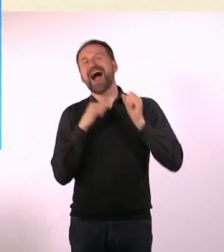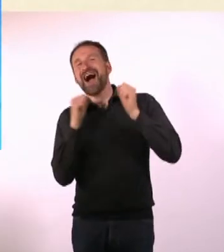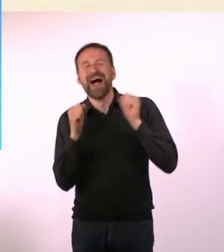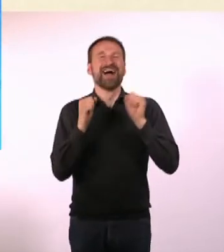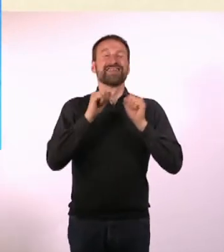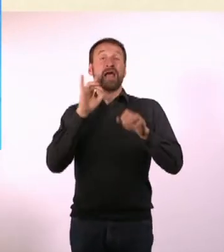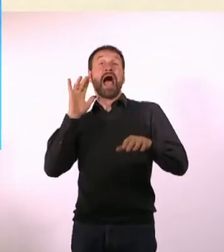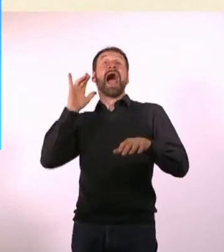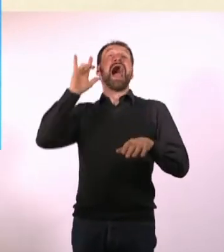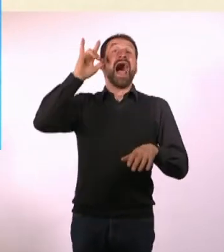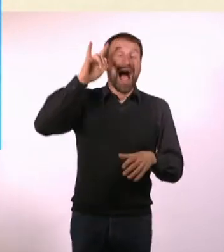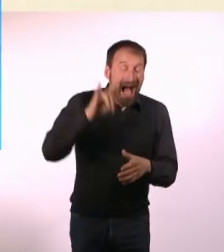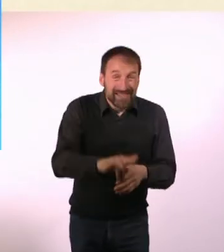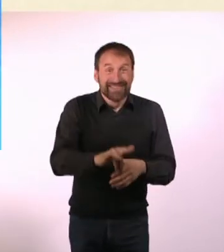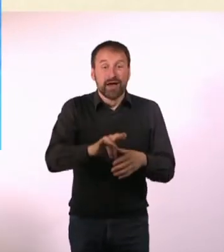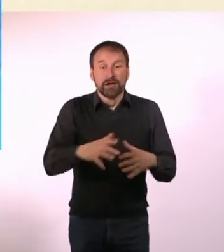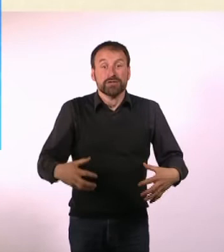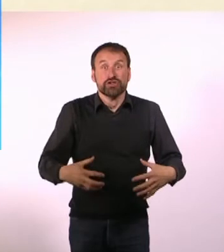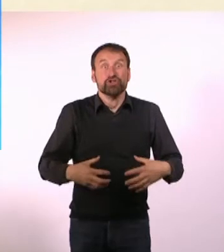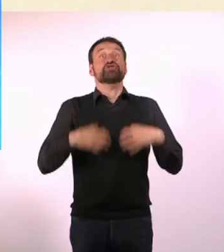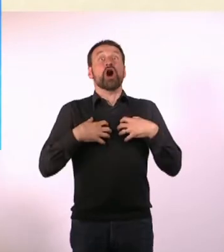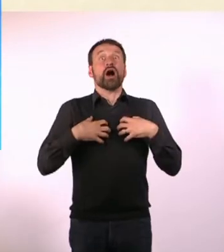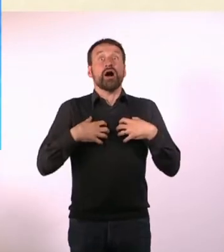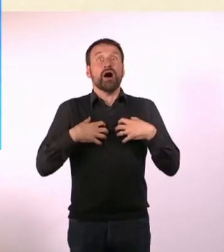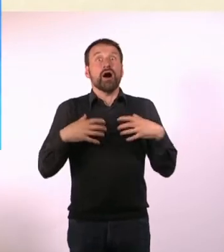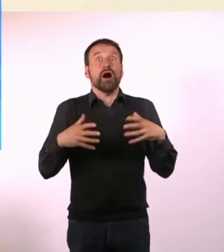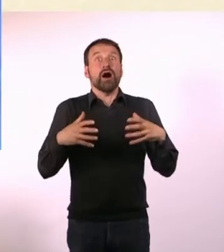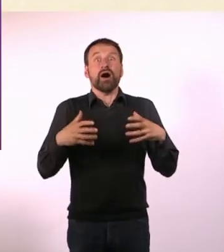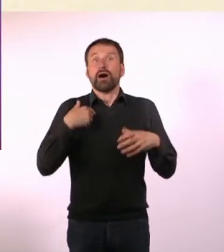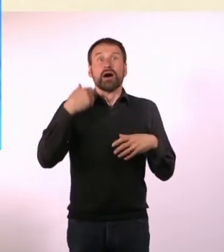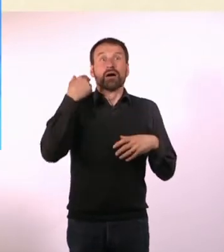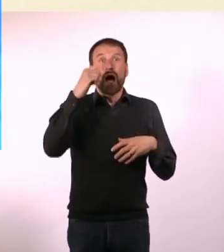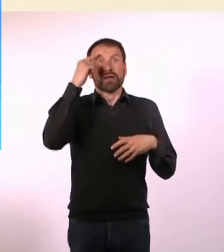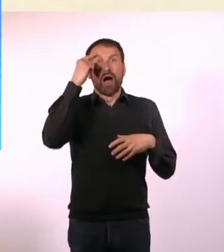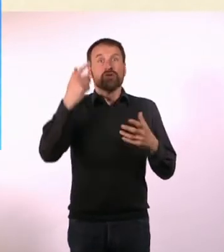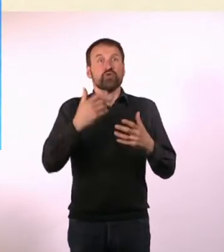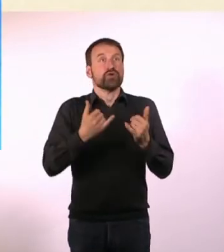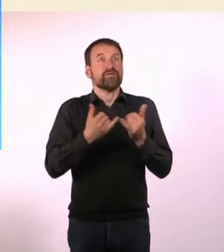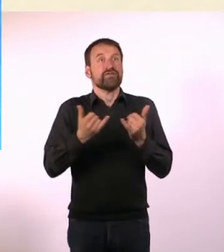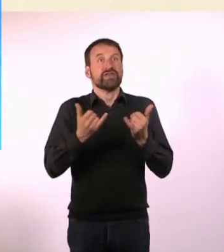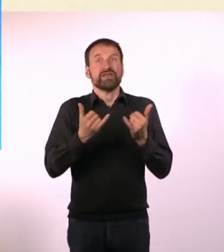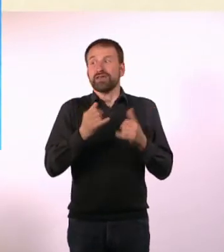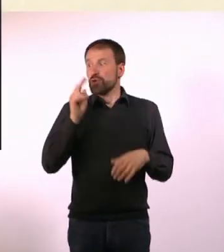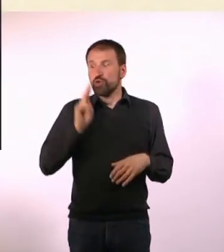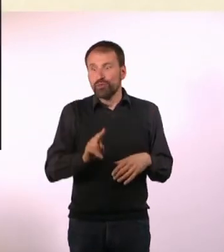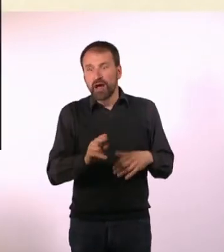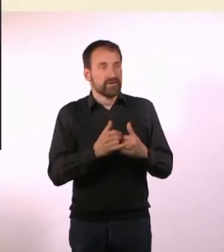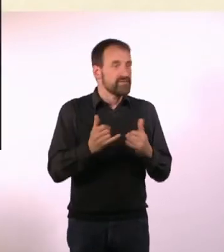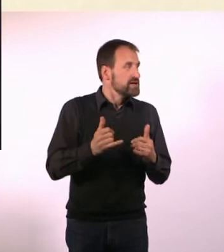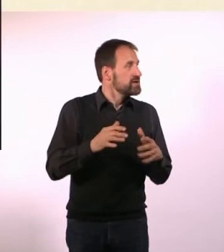Dann kam ich da an, in einer Art Schockstarre, weil ich überhaupt keine Ahnung hatte, wie hier die U-Bahn funktioniert,